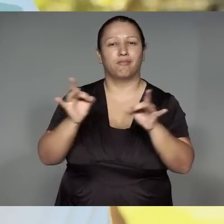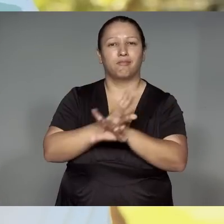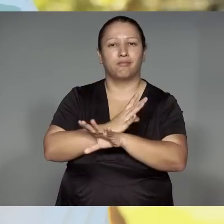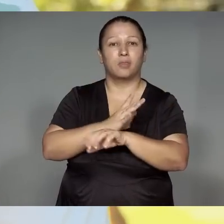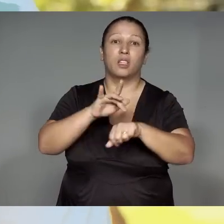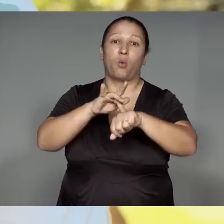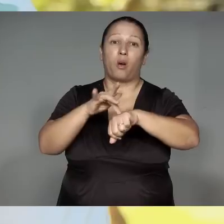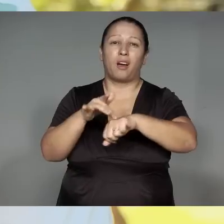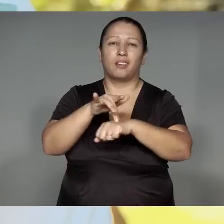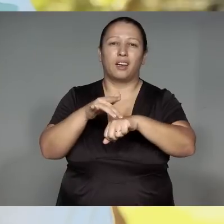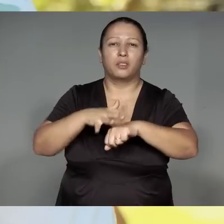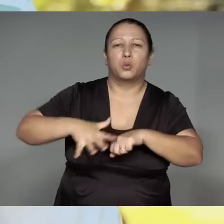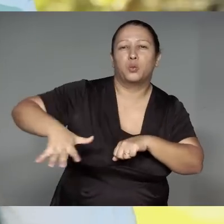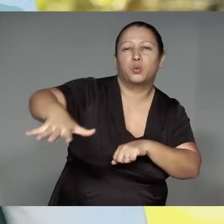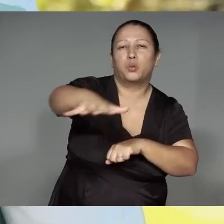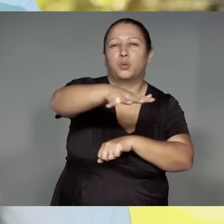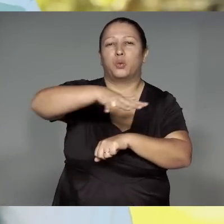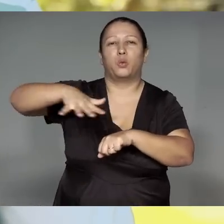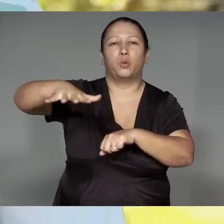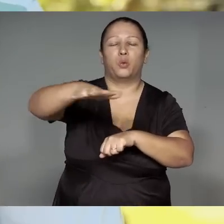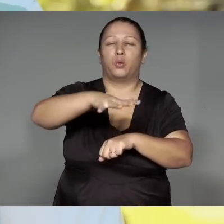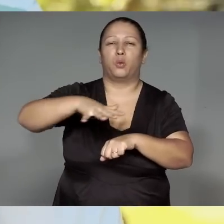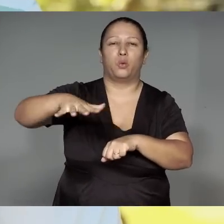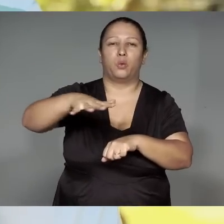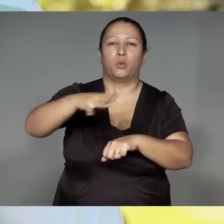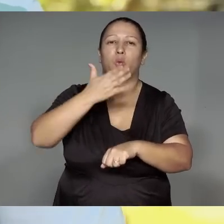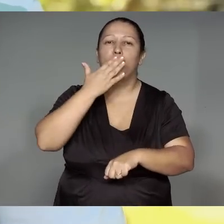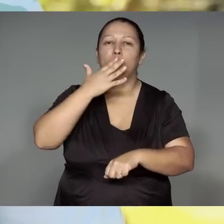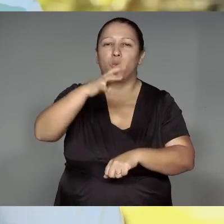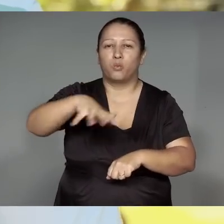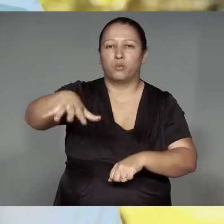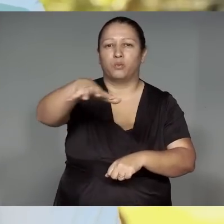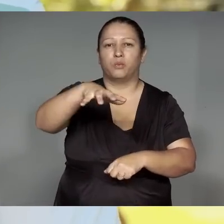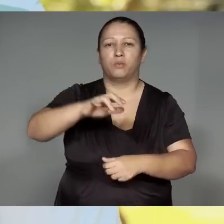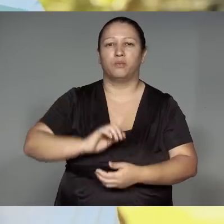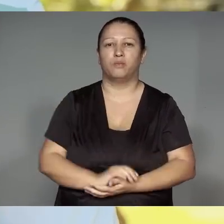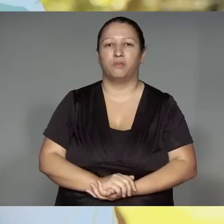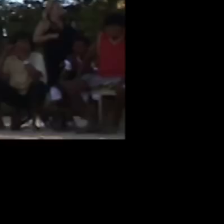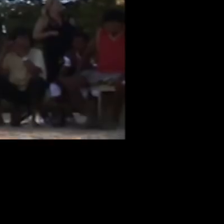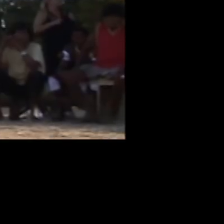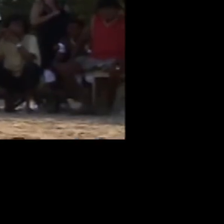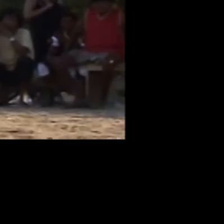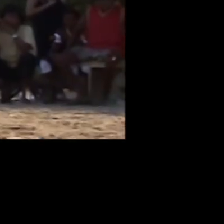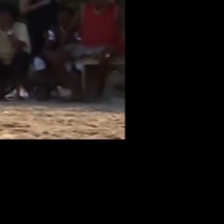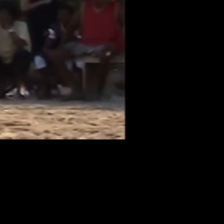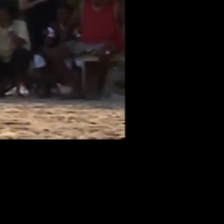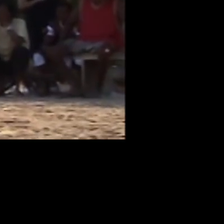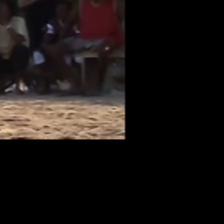A’e ramu͂e ta’ang, wetep morahajtawa, kawyteripewa͂,